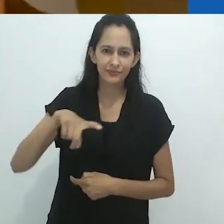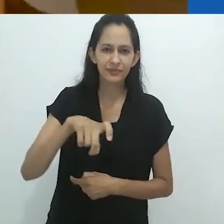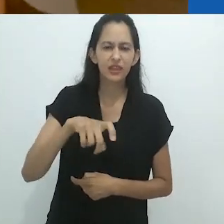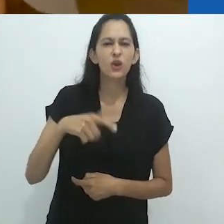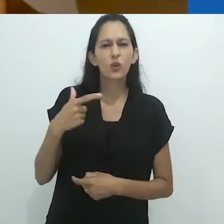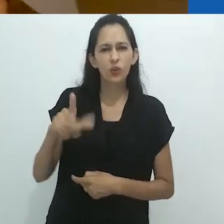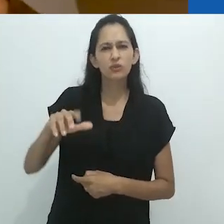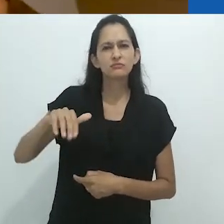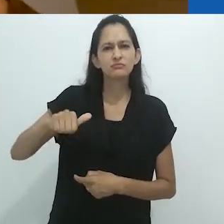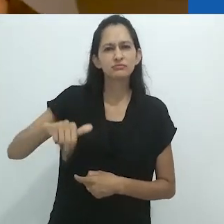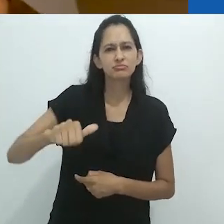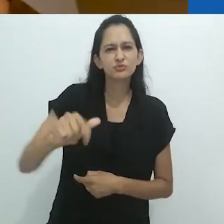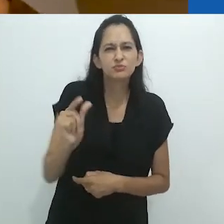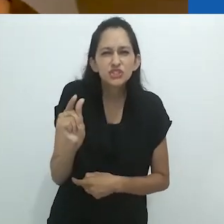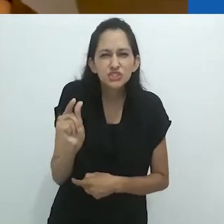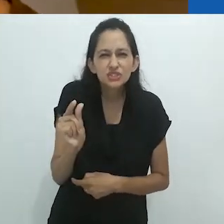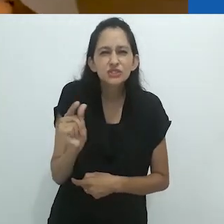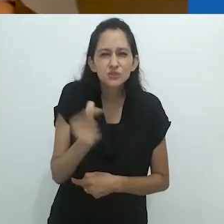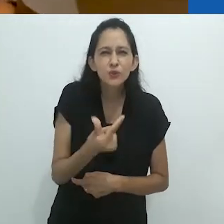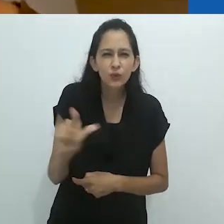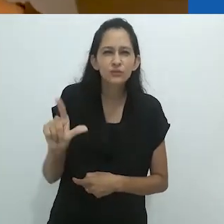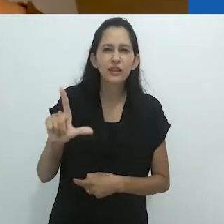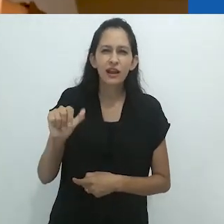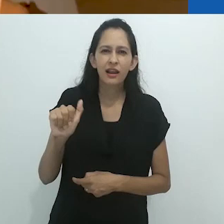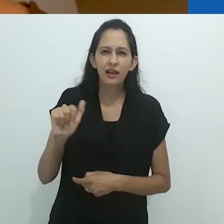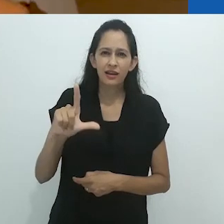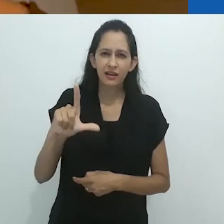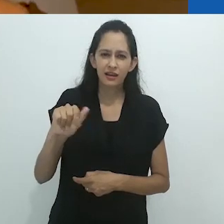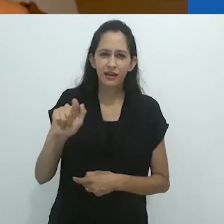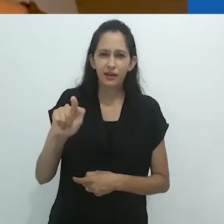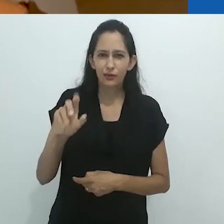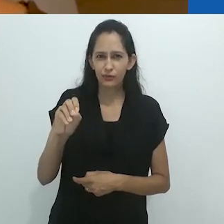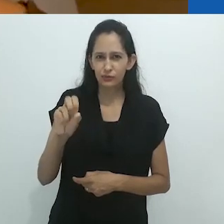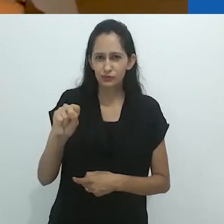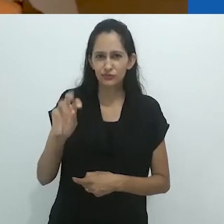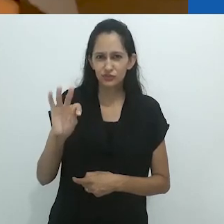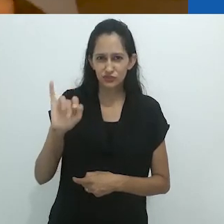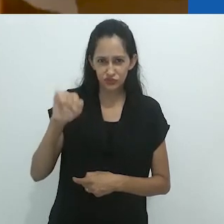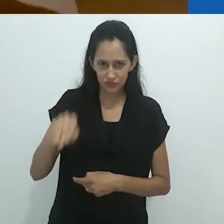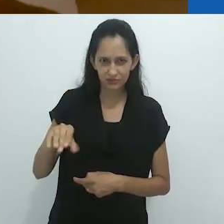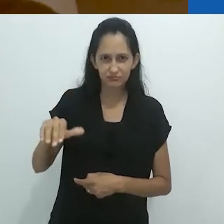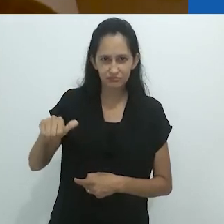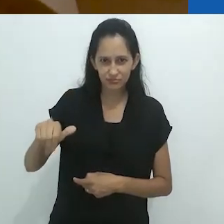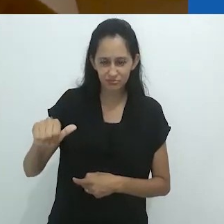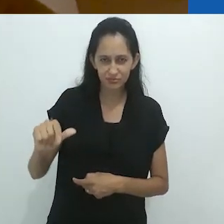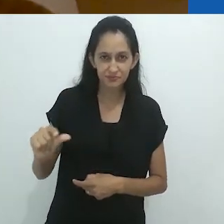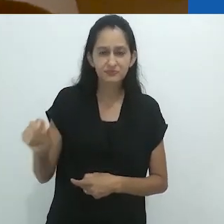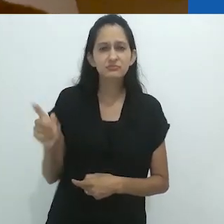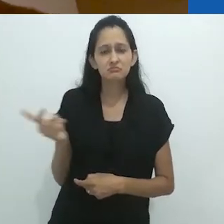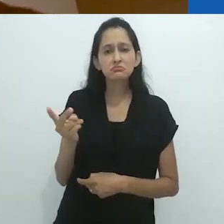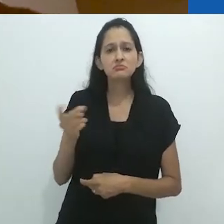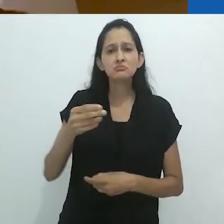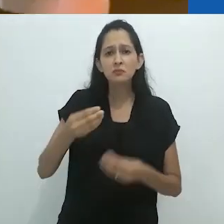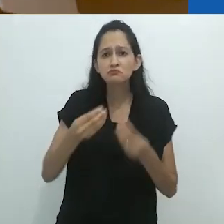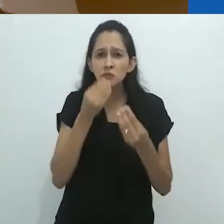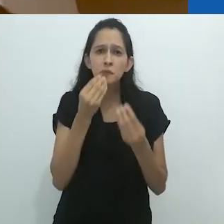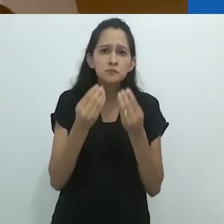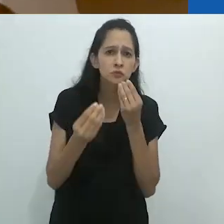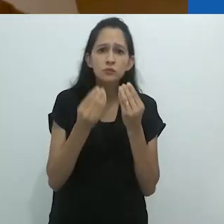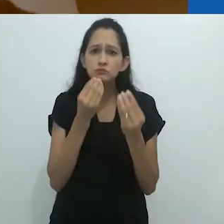langustinos, o qual eles comeram sem comentários. Nem uma palavra.